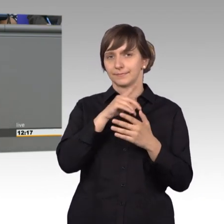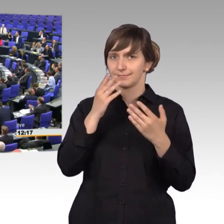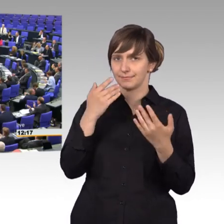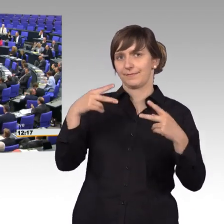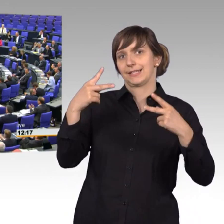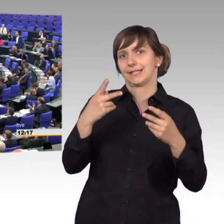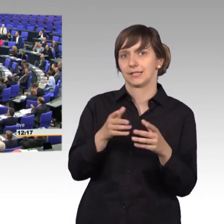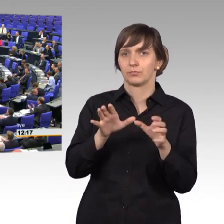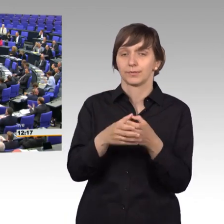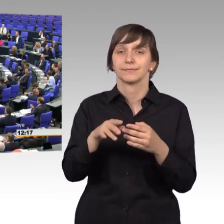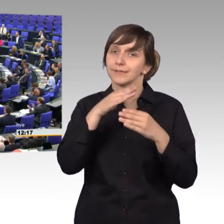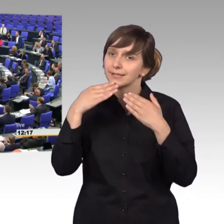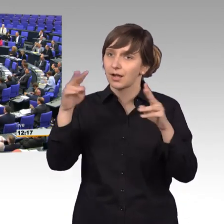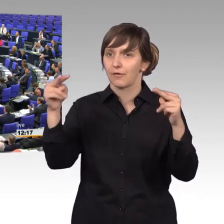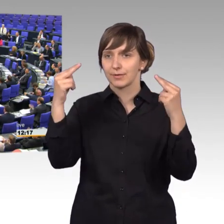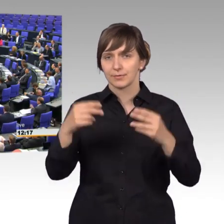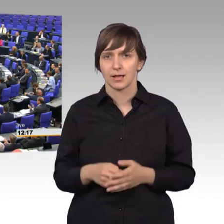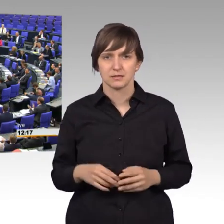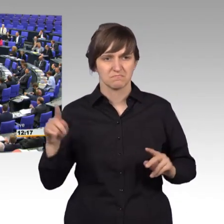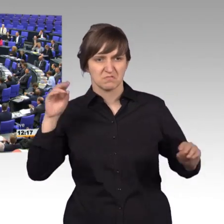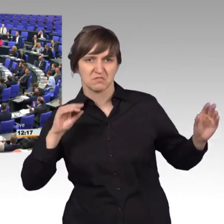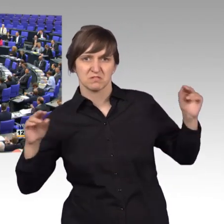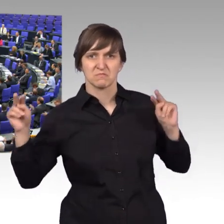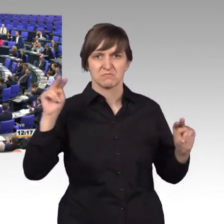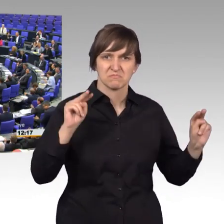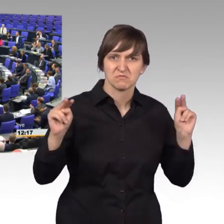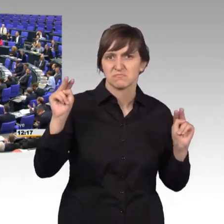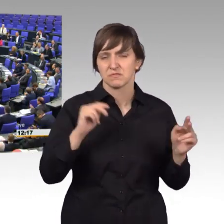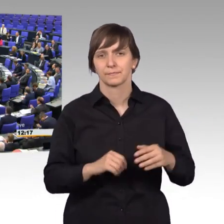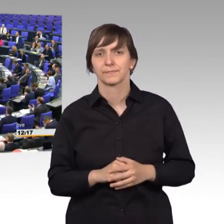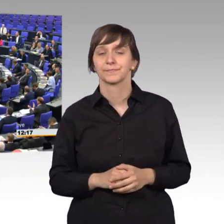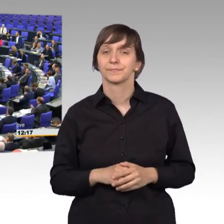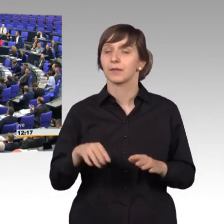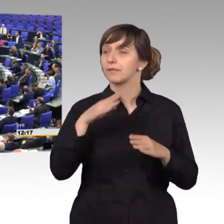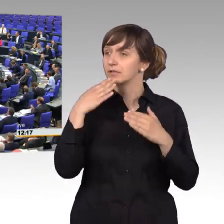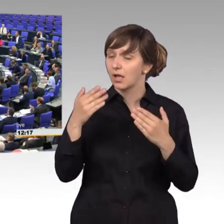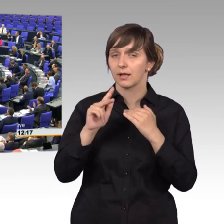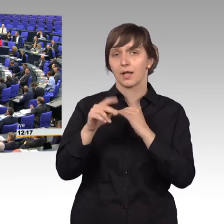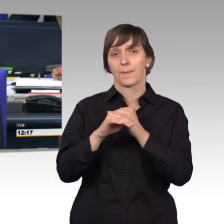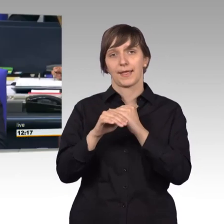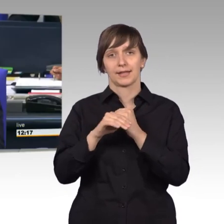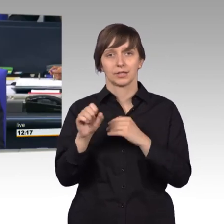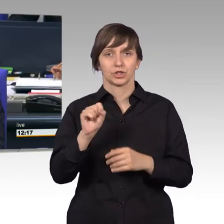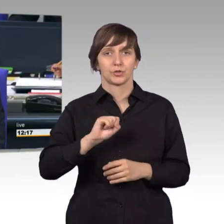[Beifall der AfD] [Vizepräsident] Ja, vielen Dank, Herr Kollege Spangenberg.